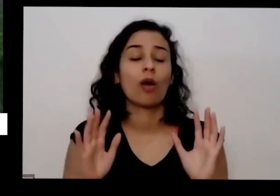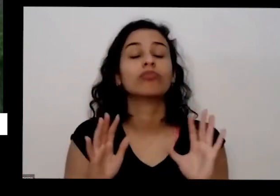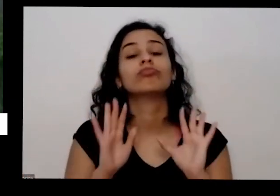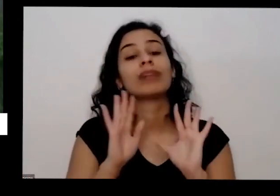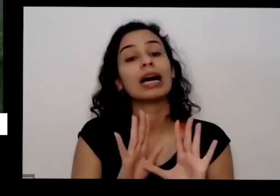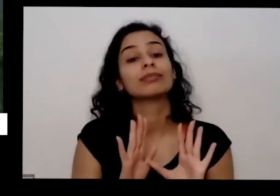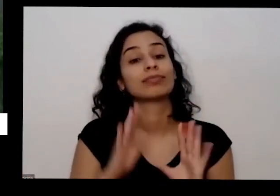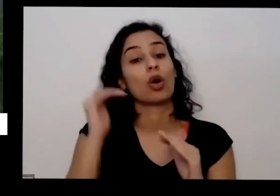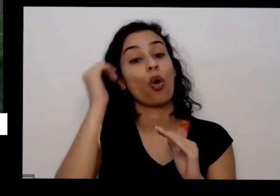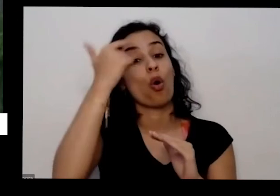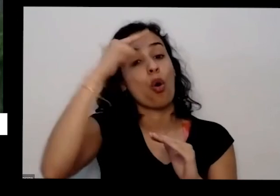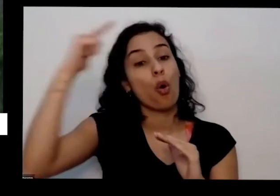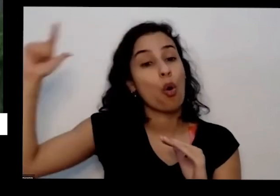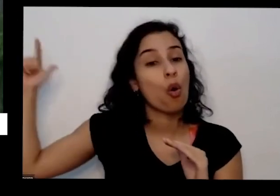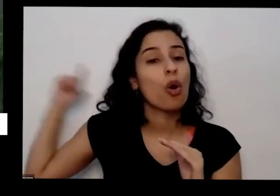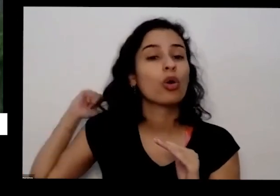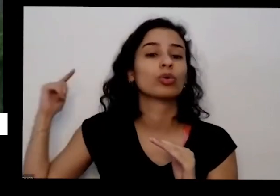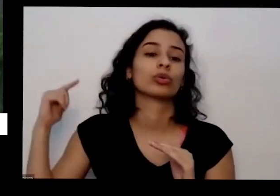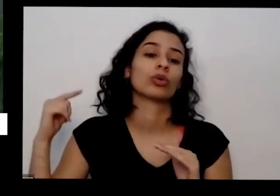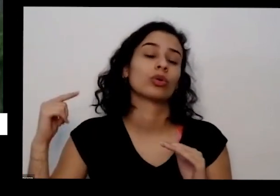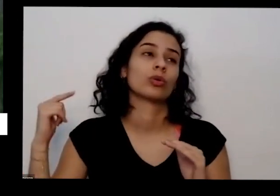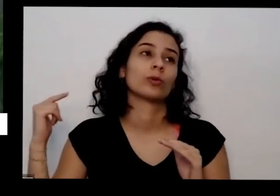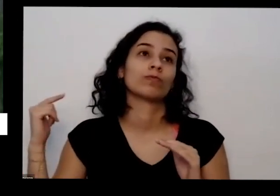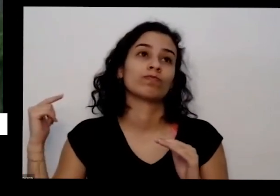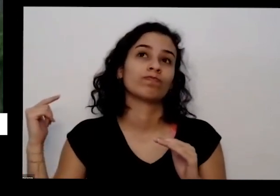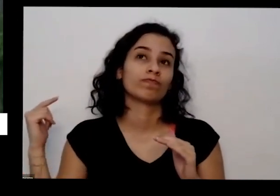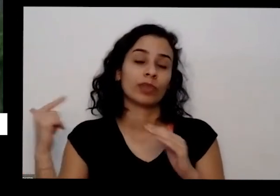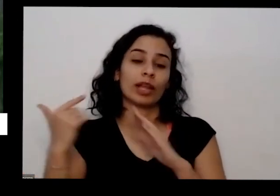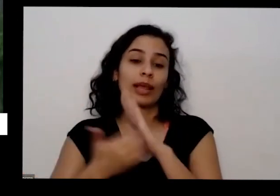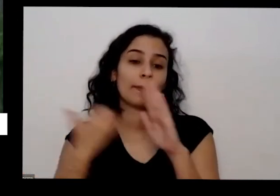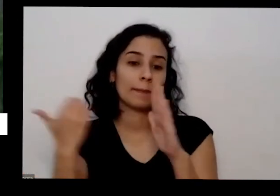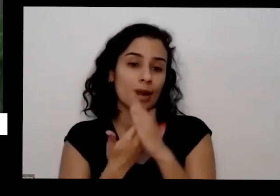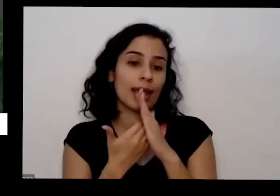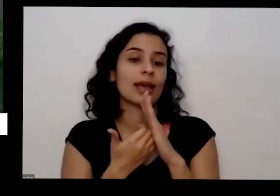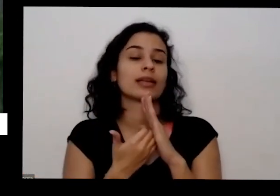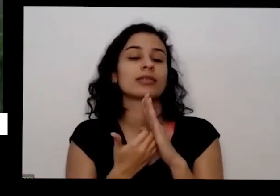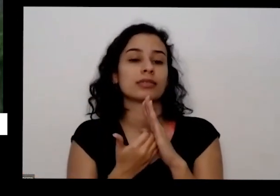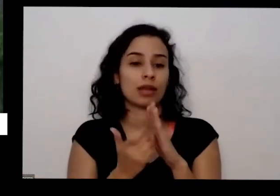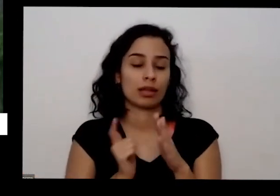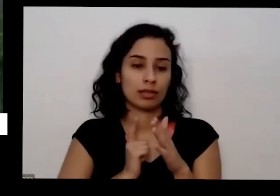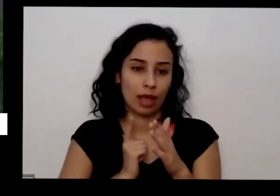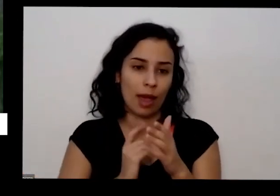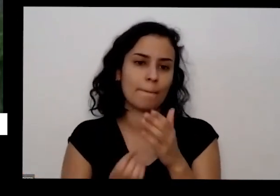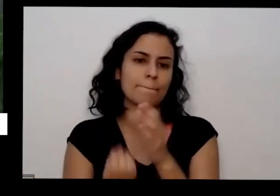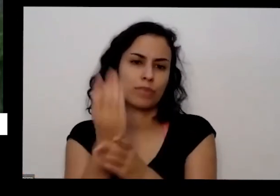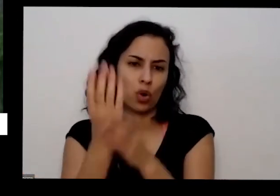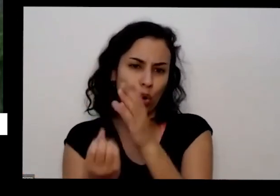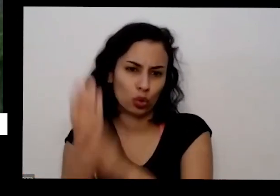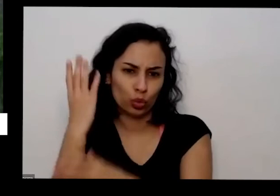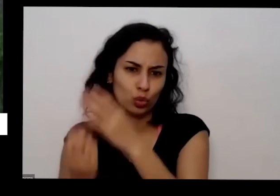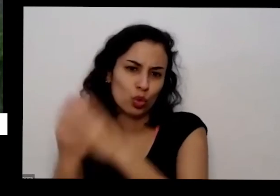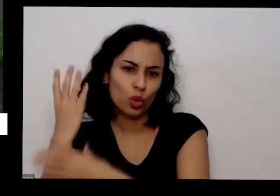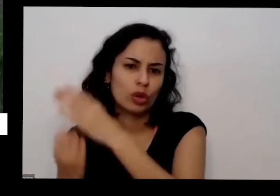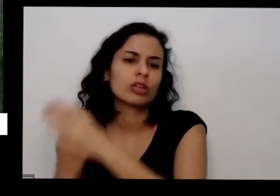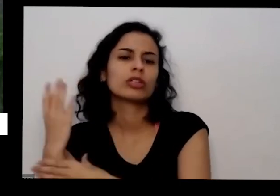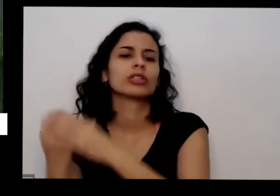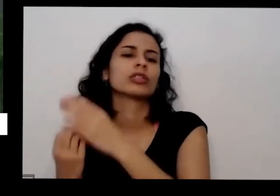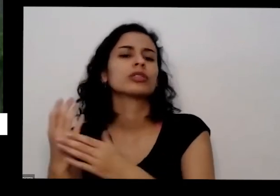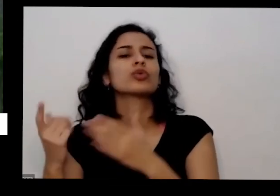e tem algumas alguns algumas empresas que já estão também produzido em noção do mercado sementes é